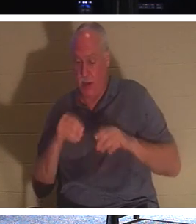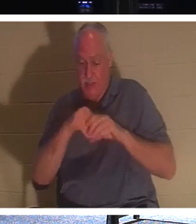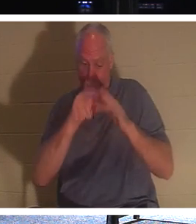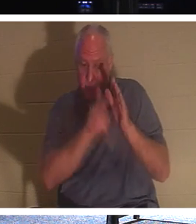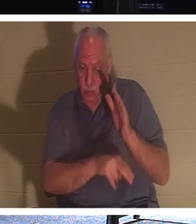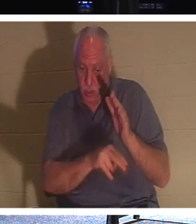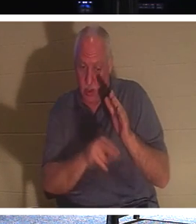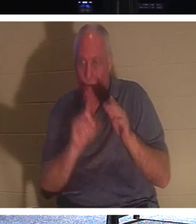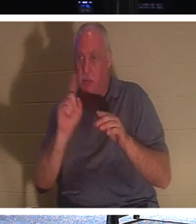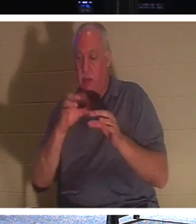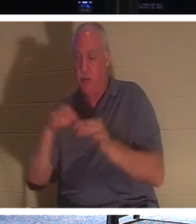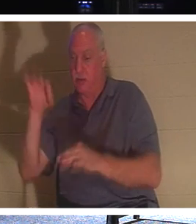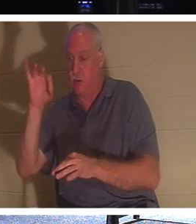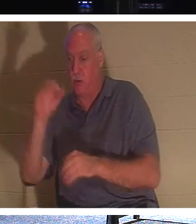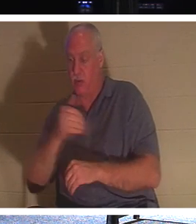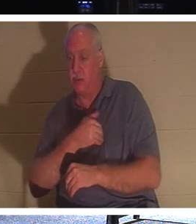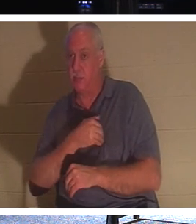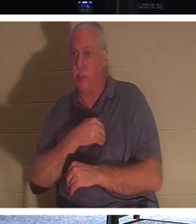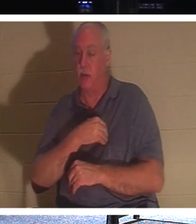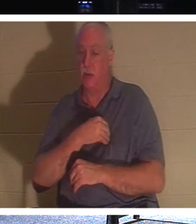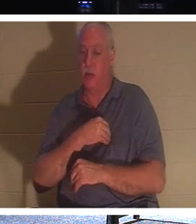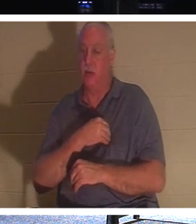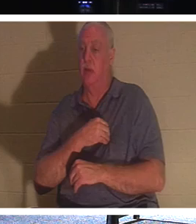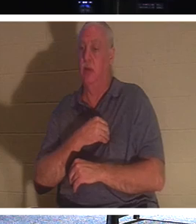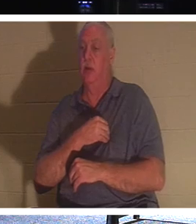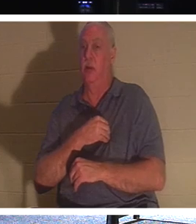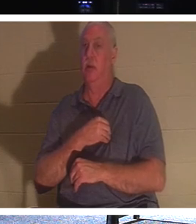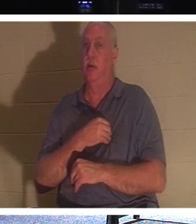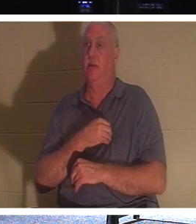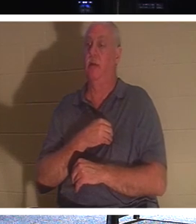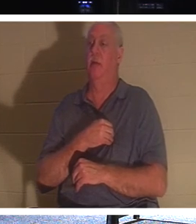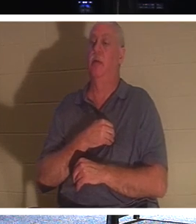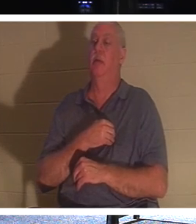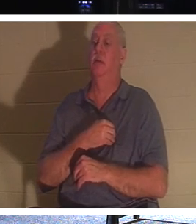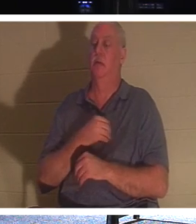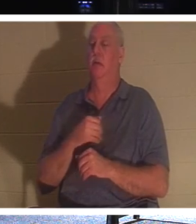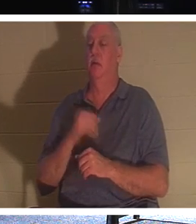私たちの本質の永遠の部分です。もしあなたに信者がいる場合、親戚に信者がいる場合、